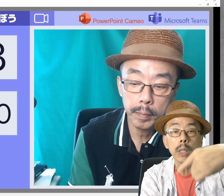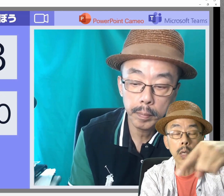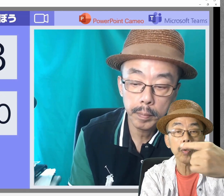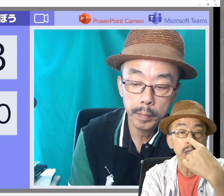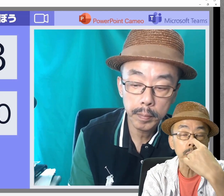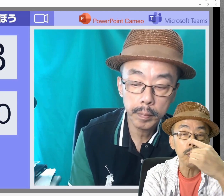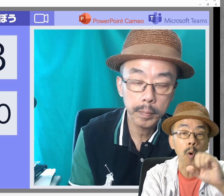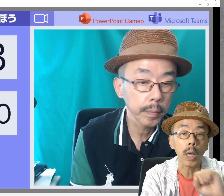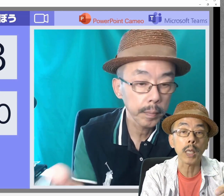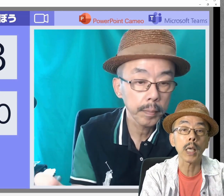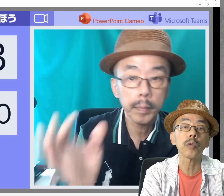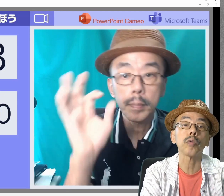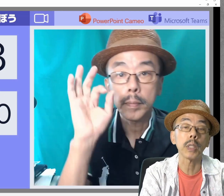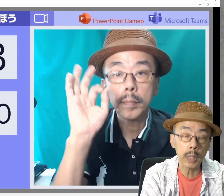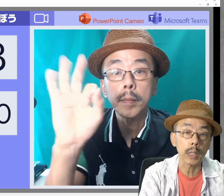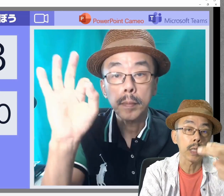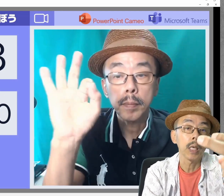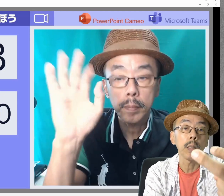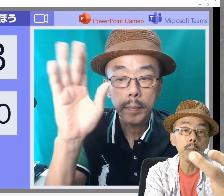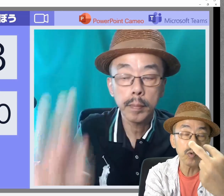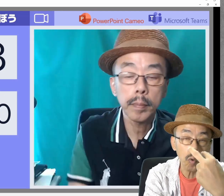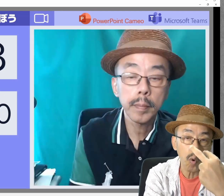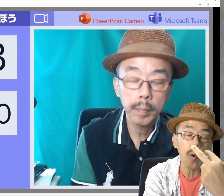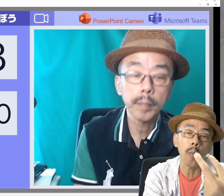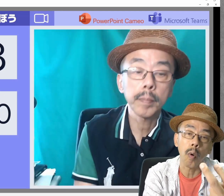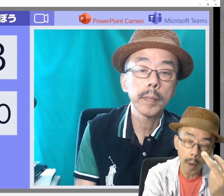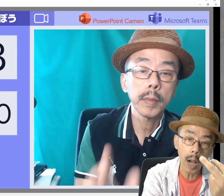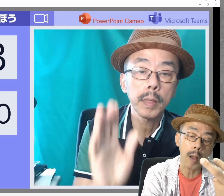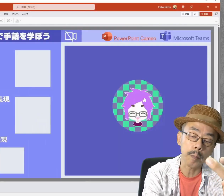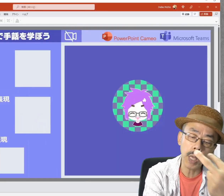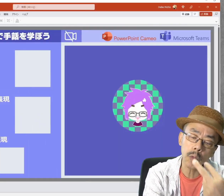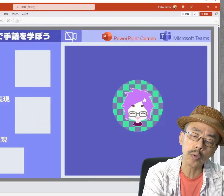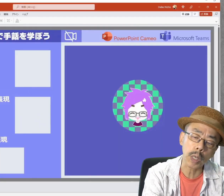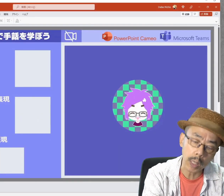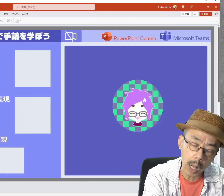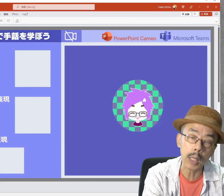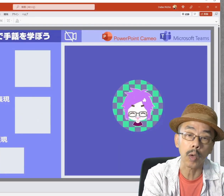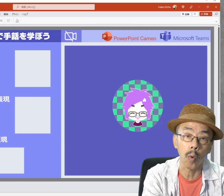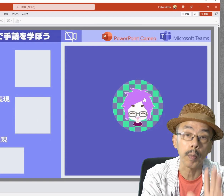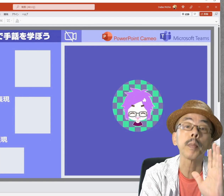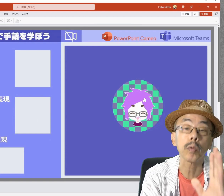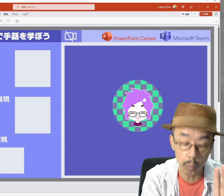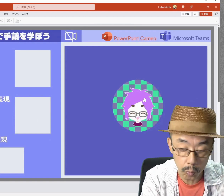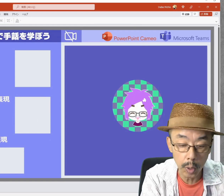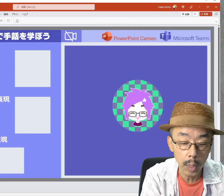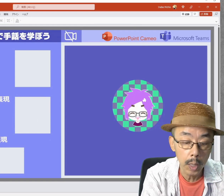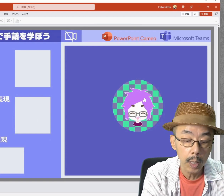教える立場も教えやすいし、見る立場も見やすいかなと思います。